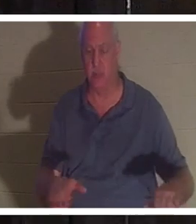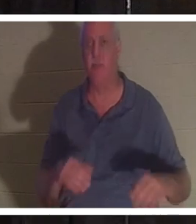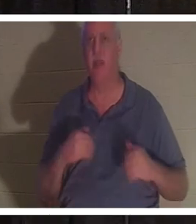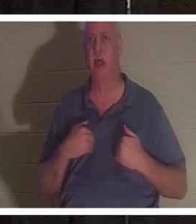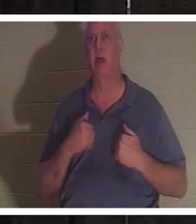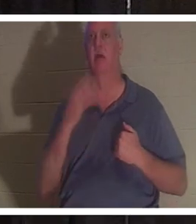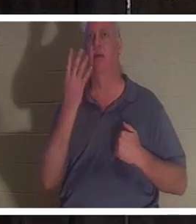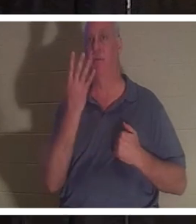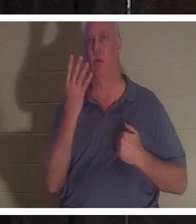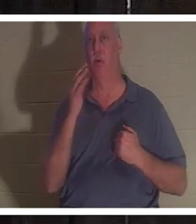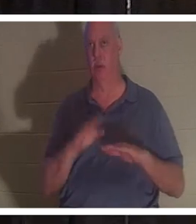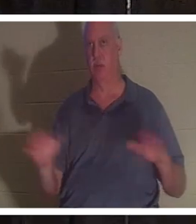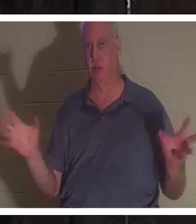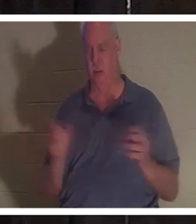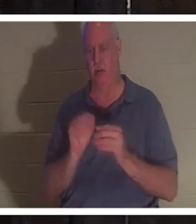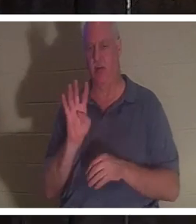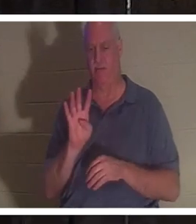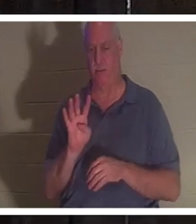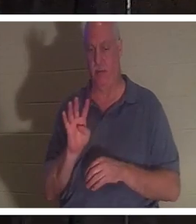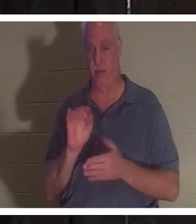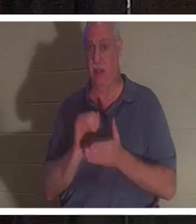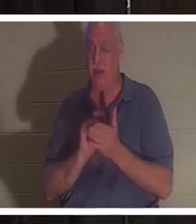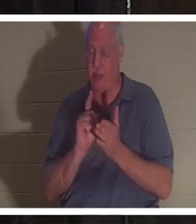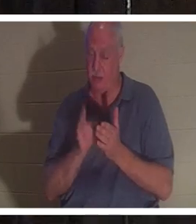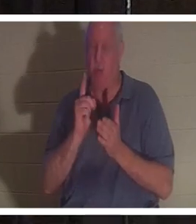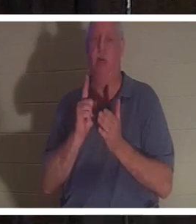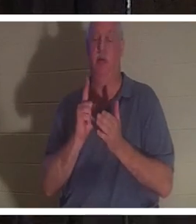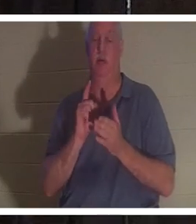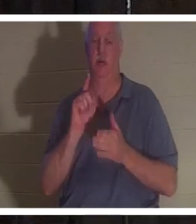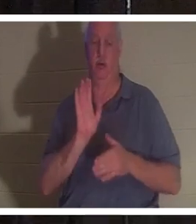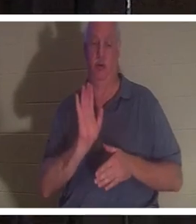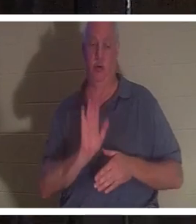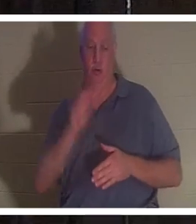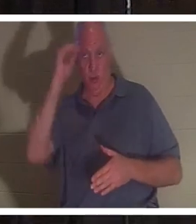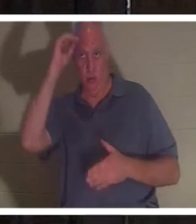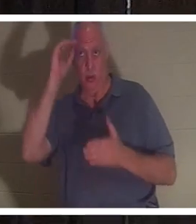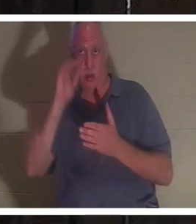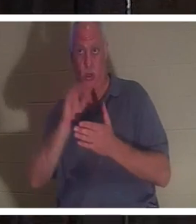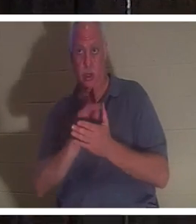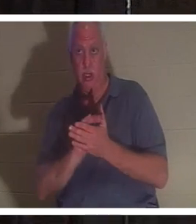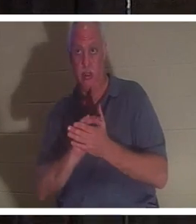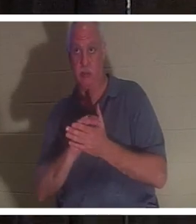enfants. À ce moment précis, son mari était entré dans la salle de bain, avait poussé la